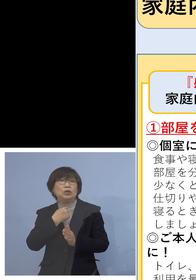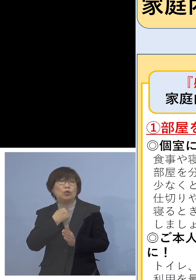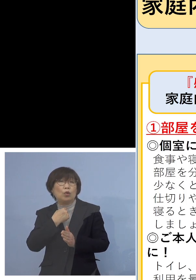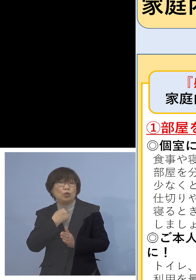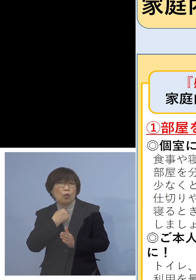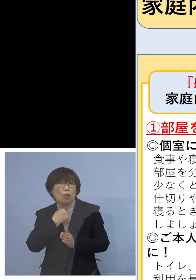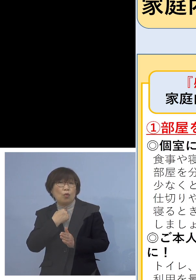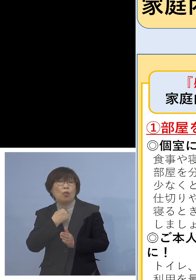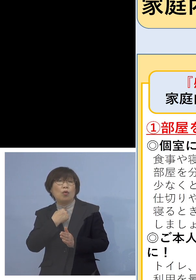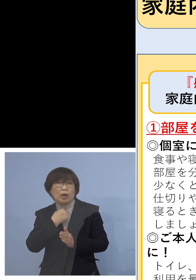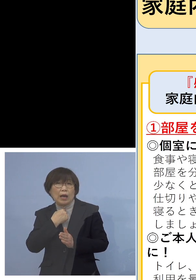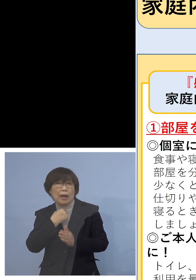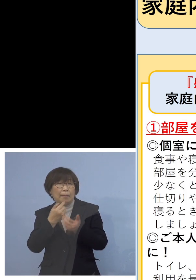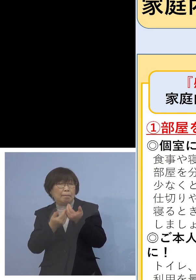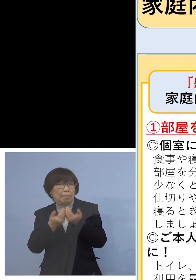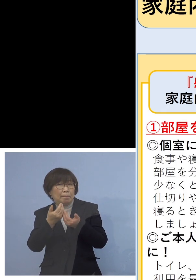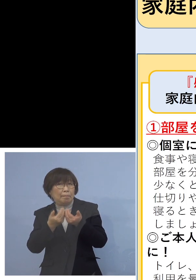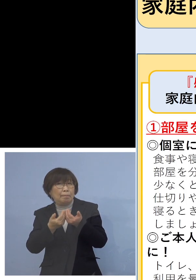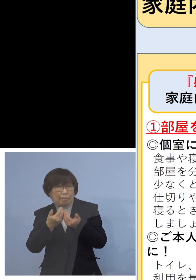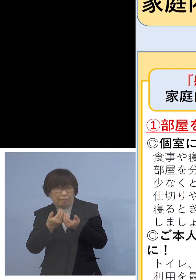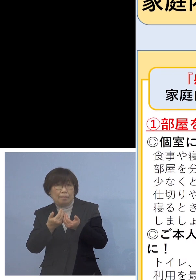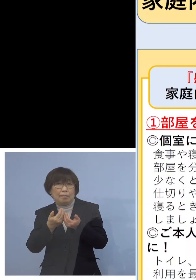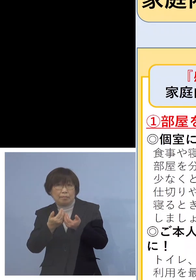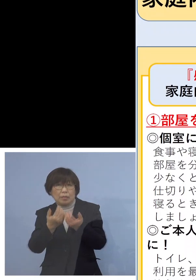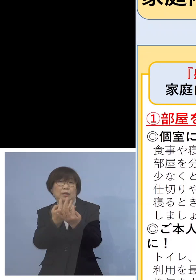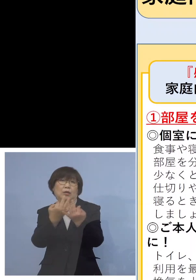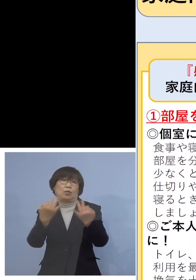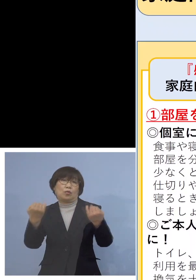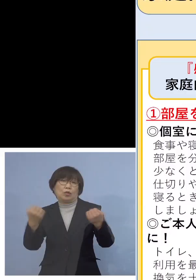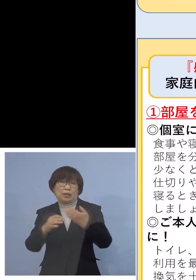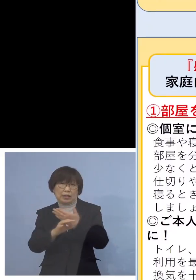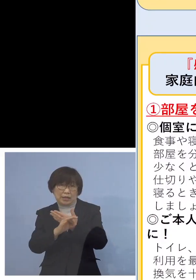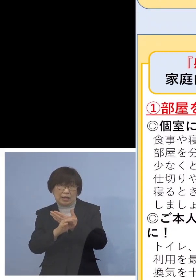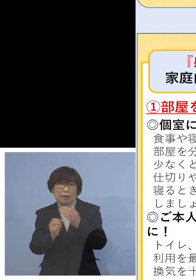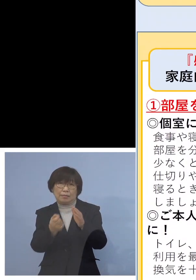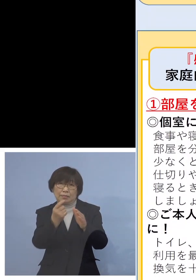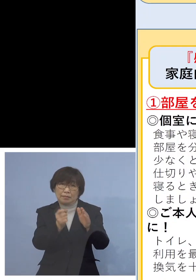結構定番になってきているんですね そうした方がおられる場合は